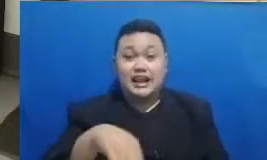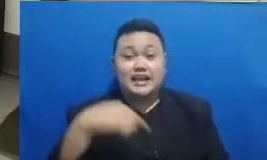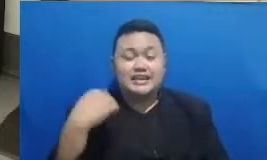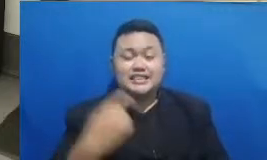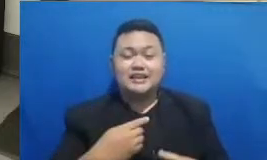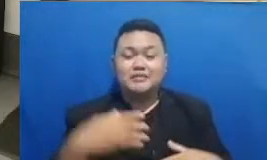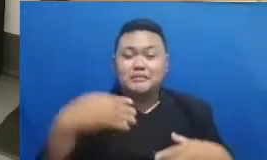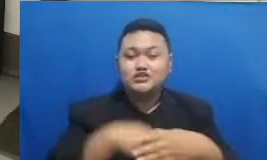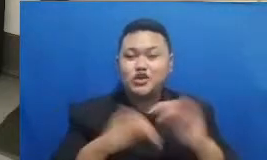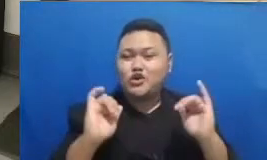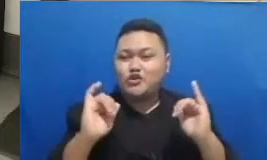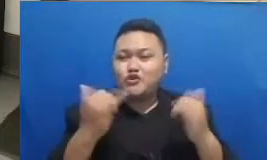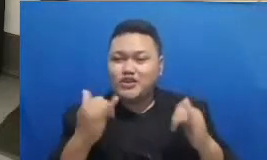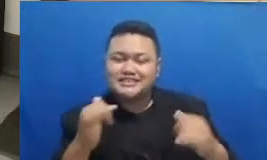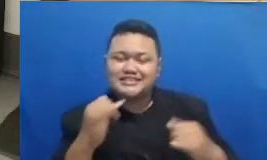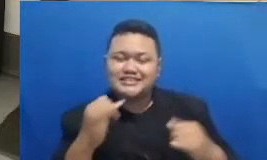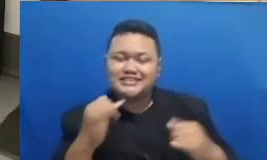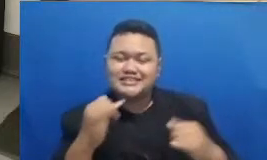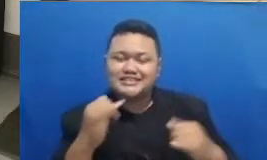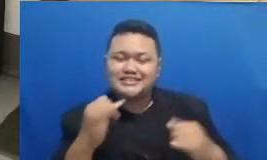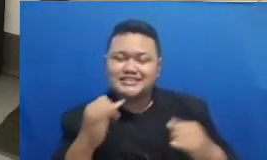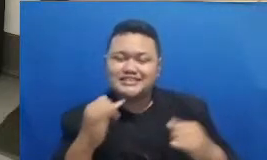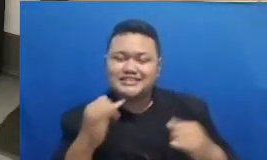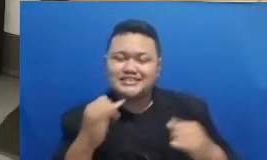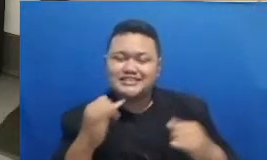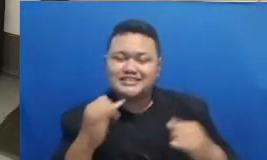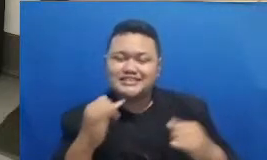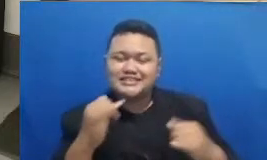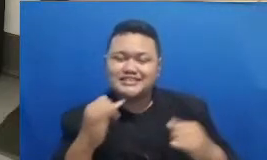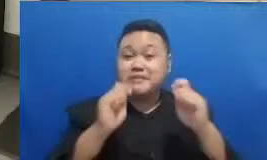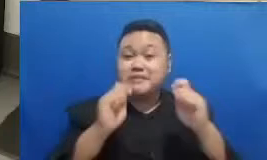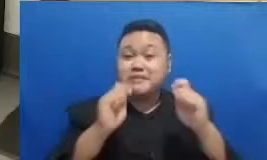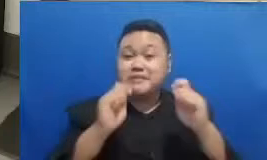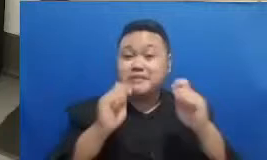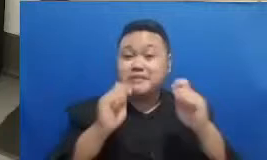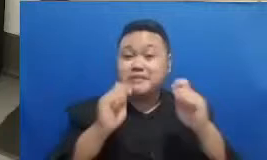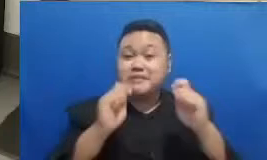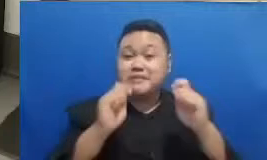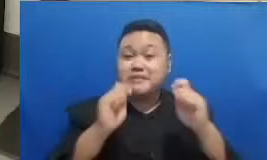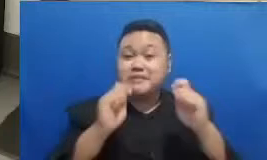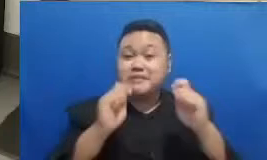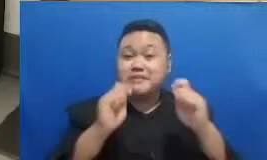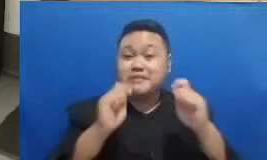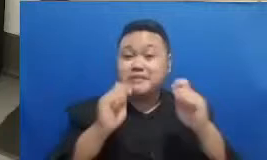Pesan Terakhir ini Bapak Ibu ya pemenangnya ada dua orang dan akan mendapatkan hadiah 200.000